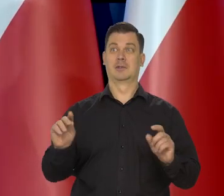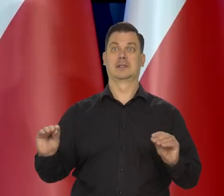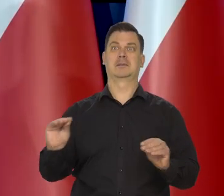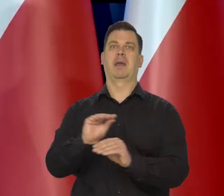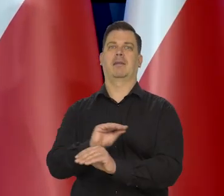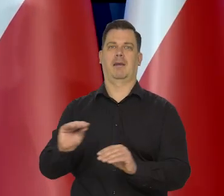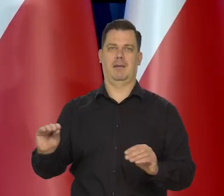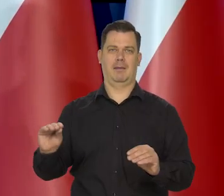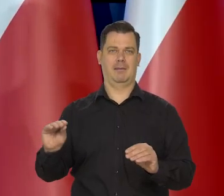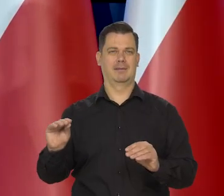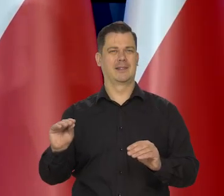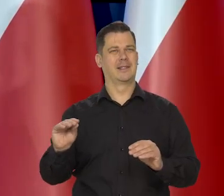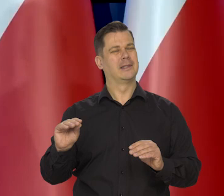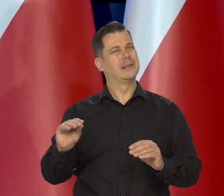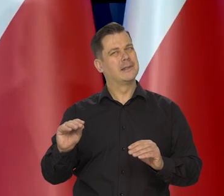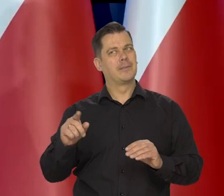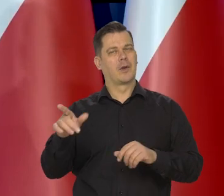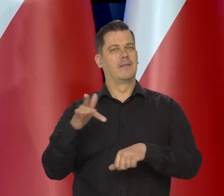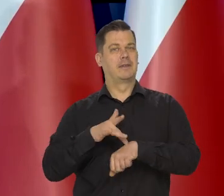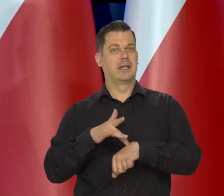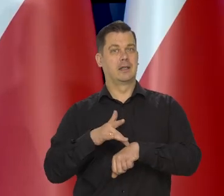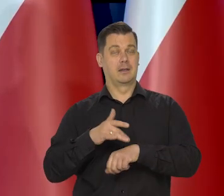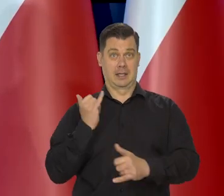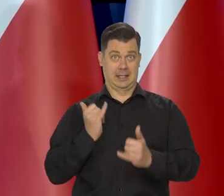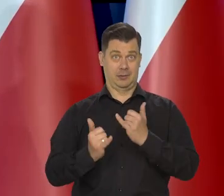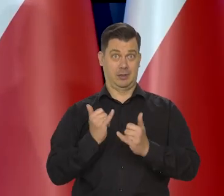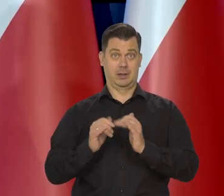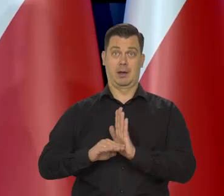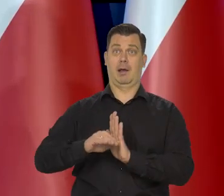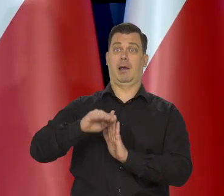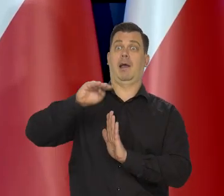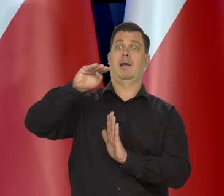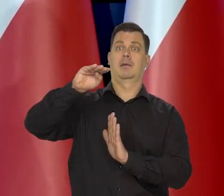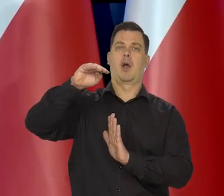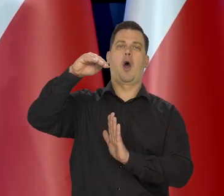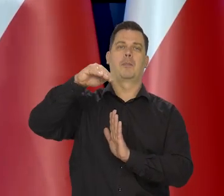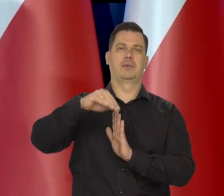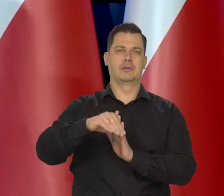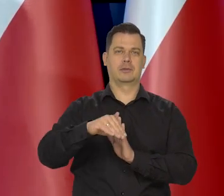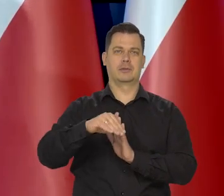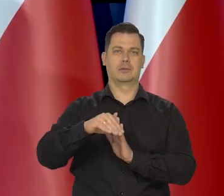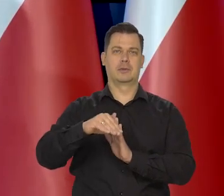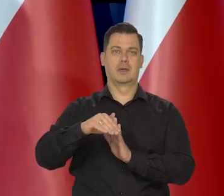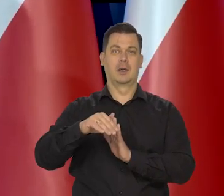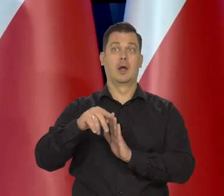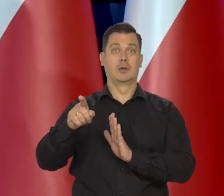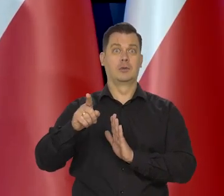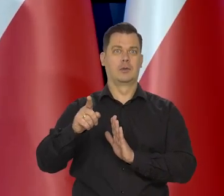bo akurat w tym momencie przegięcia z inflacji uporczywej i wysokiej